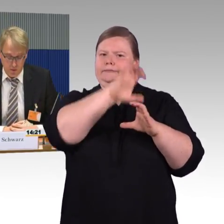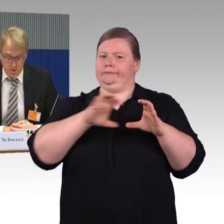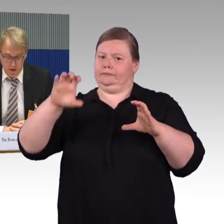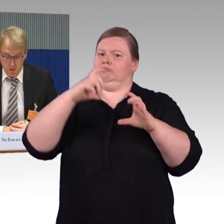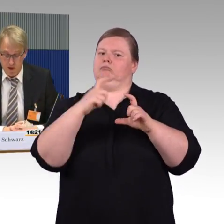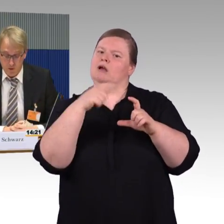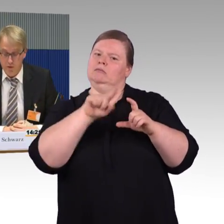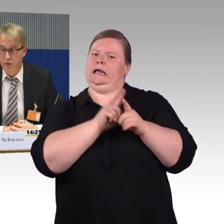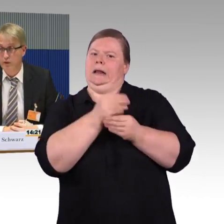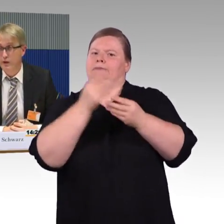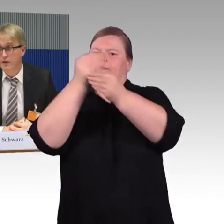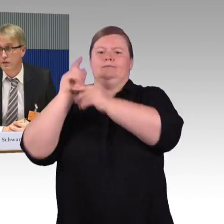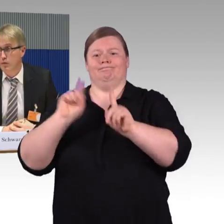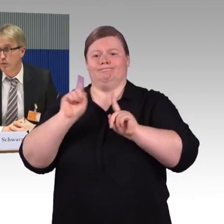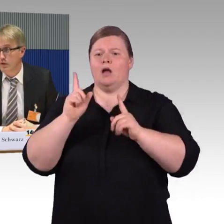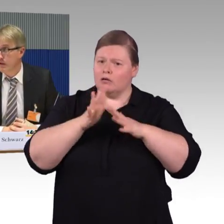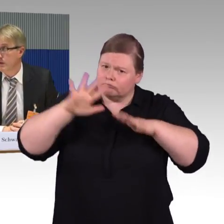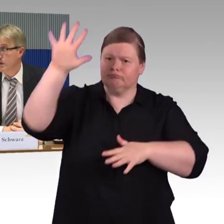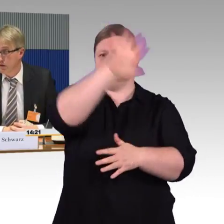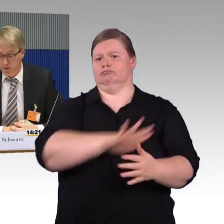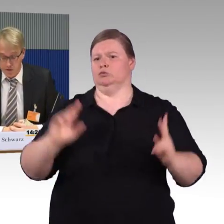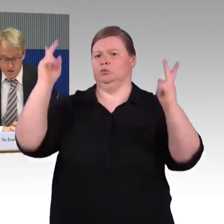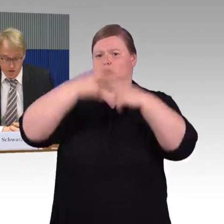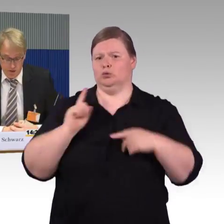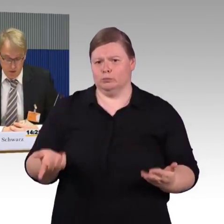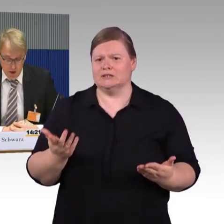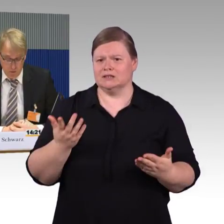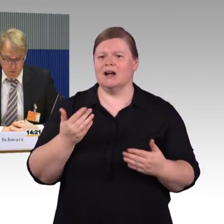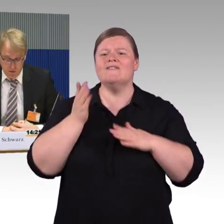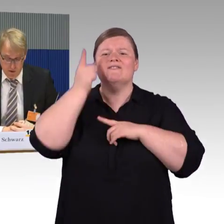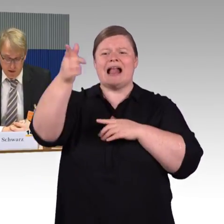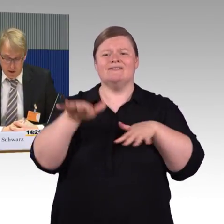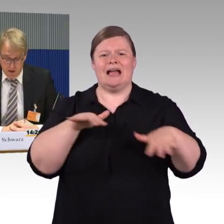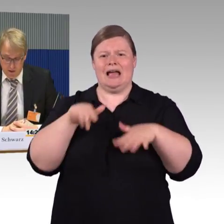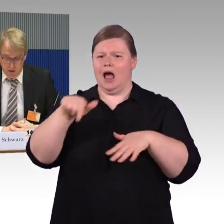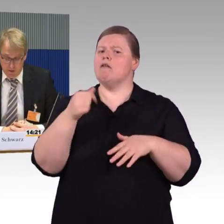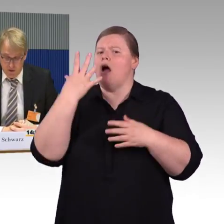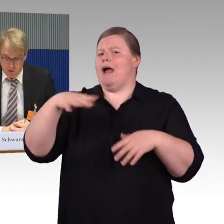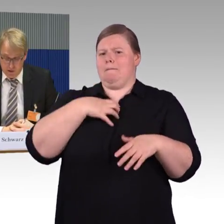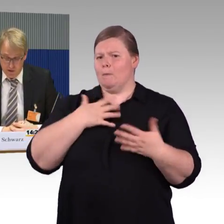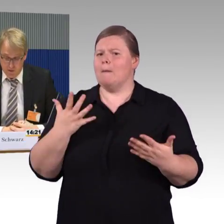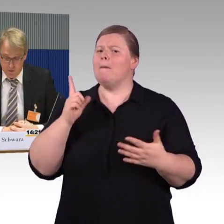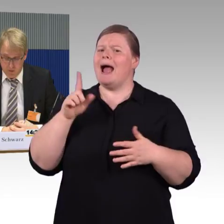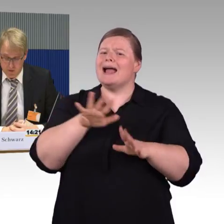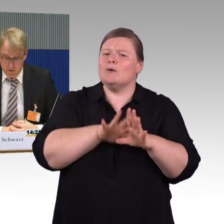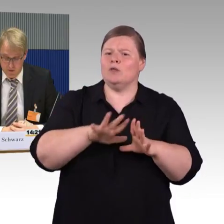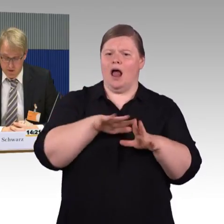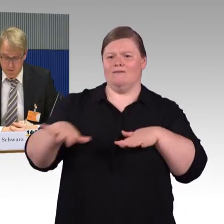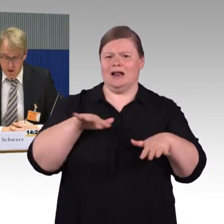ist ein Problem, nicht nur für Fahrgäste mit Mobilitätseinschränkung sondern insgesamt, und müsste hier deutlich verbessert werden.